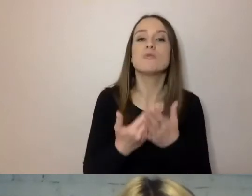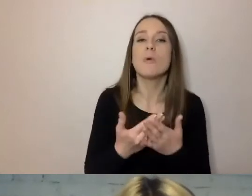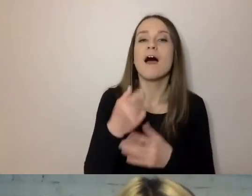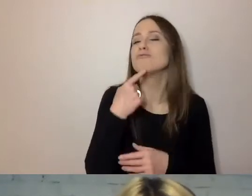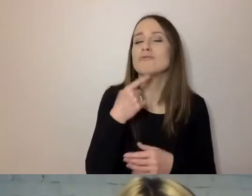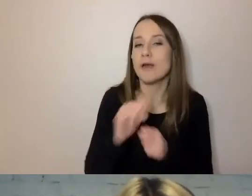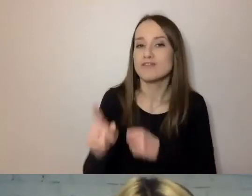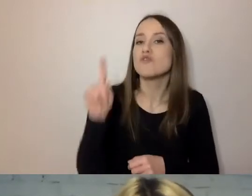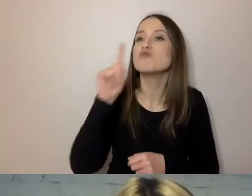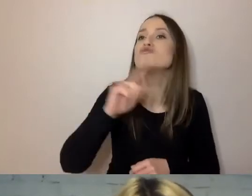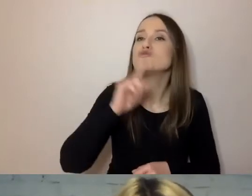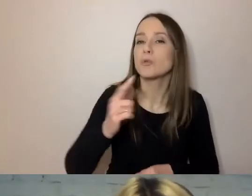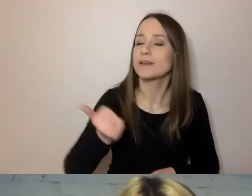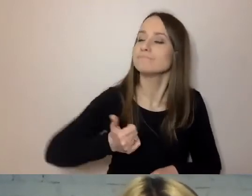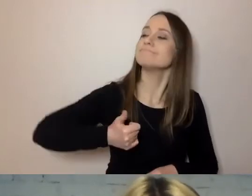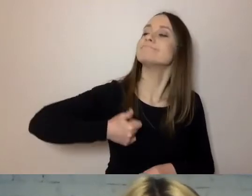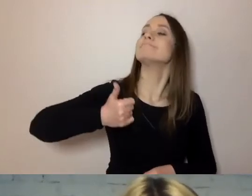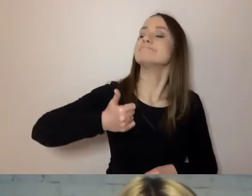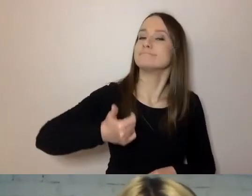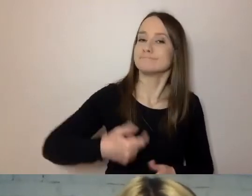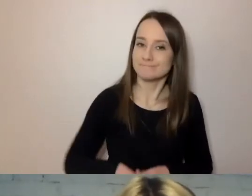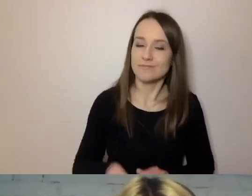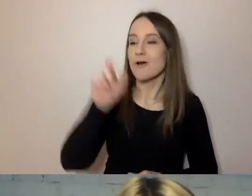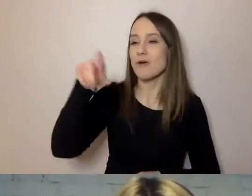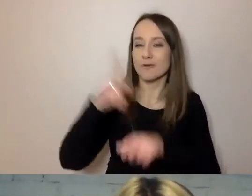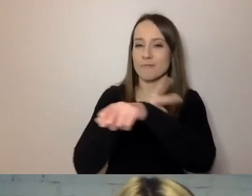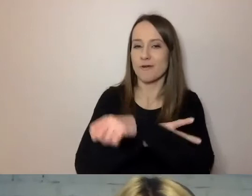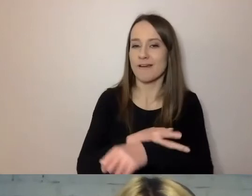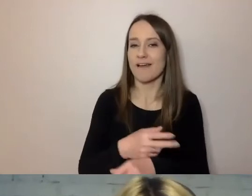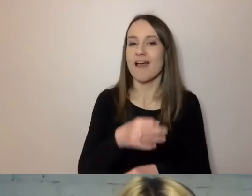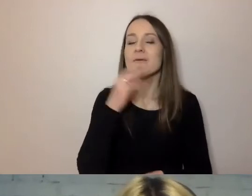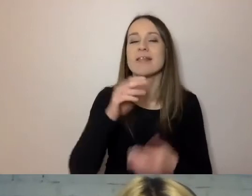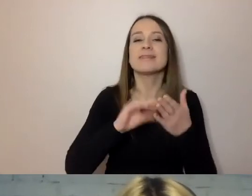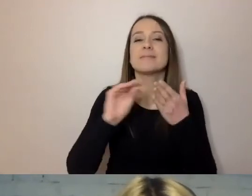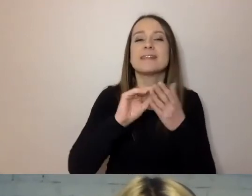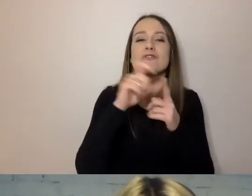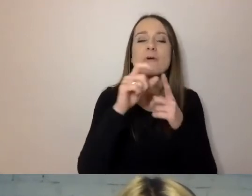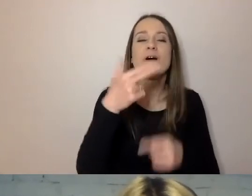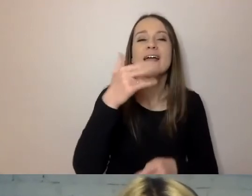Urzędnicy lubią pisać: niniejszy. To jedno z ulubionych słówek.